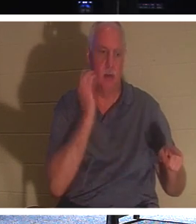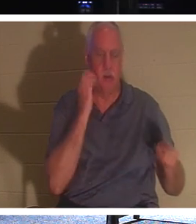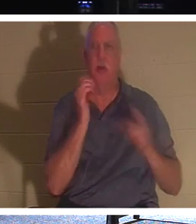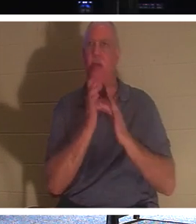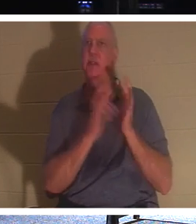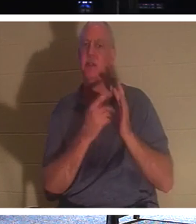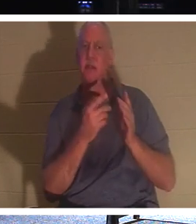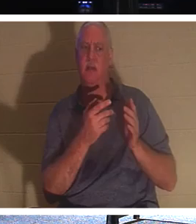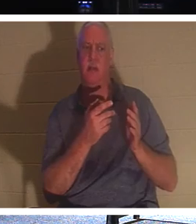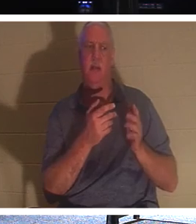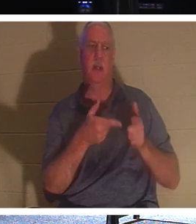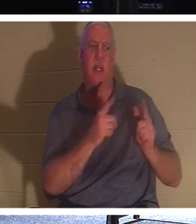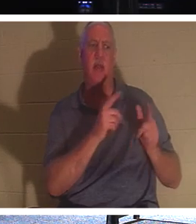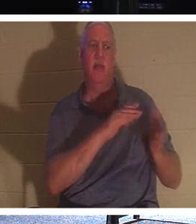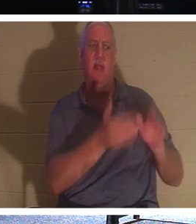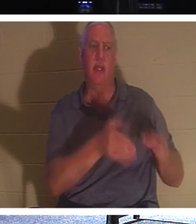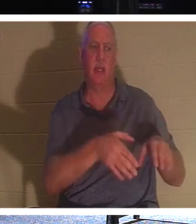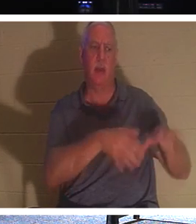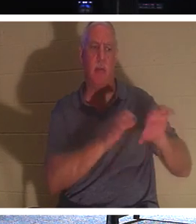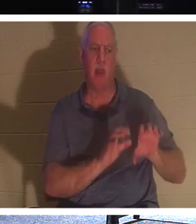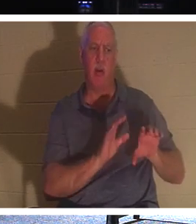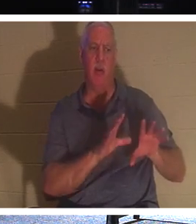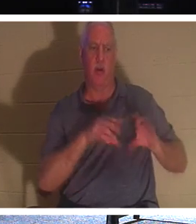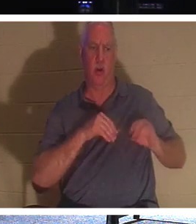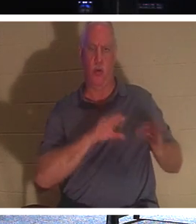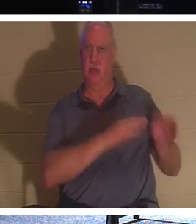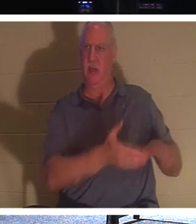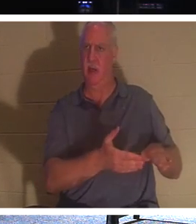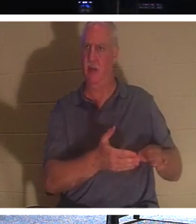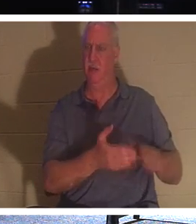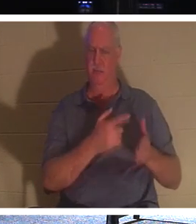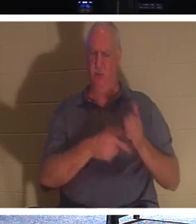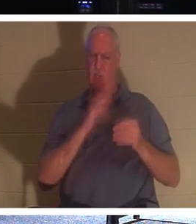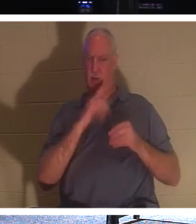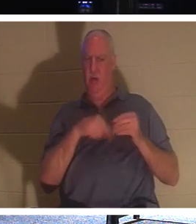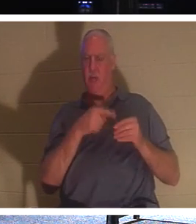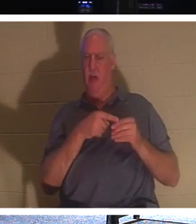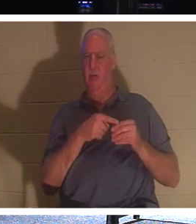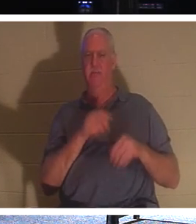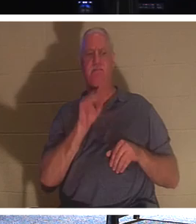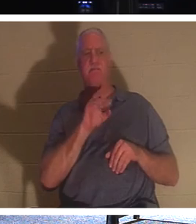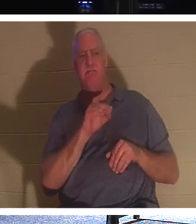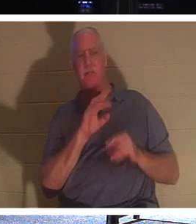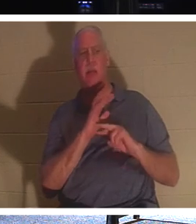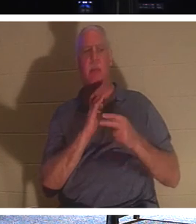enterrer des morts ? De quoi parle-t-il ? Il dit ce regard, ce qu'il faut vraiment, c'est que